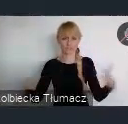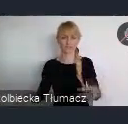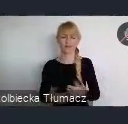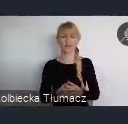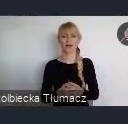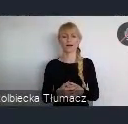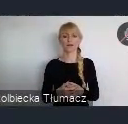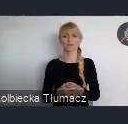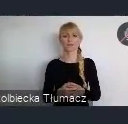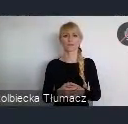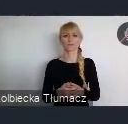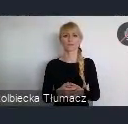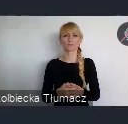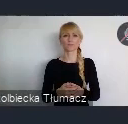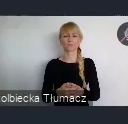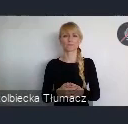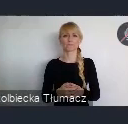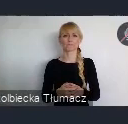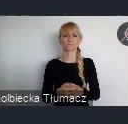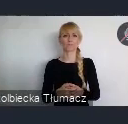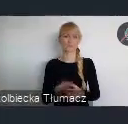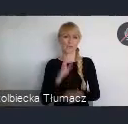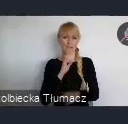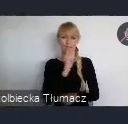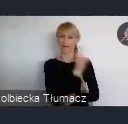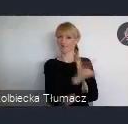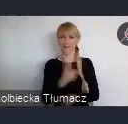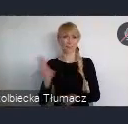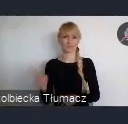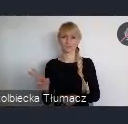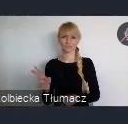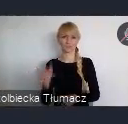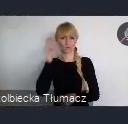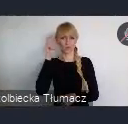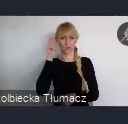Chyba każdy w Polsce zna, wydarzenia, które tutaj miały miejsce